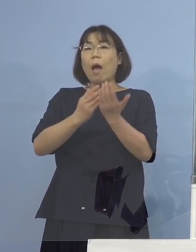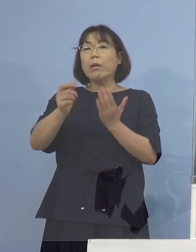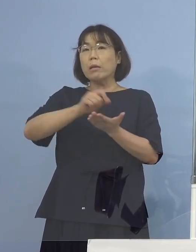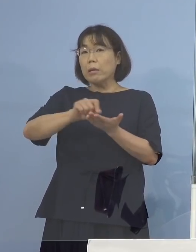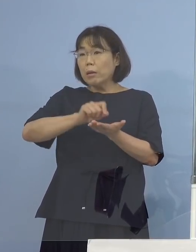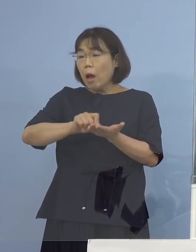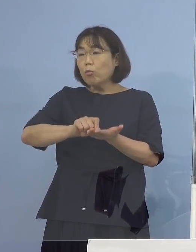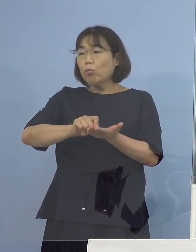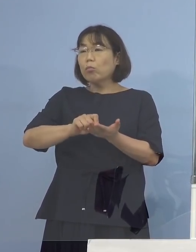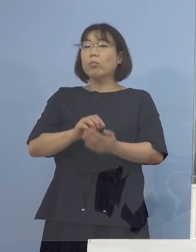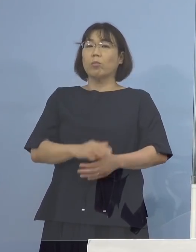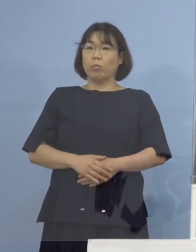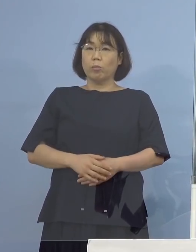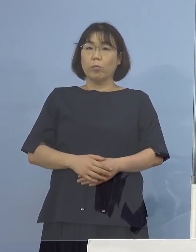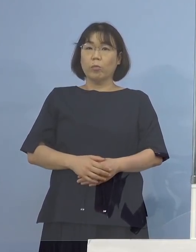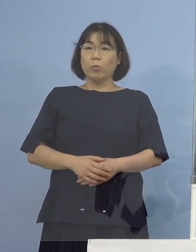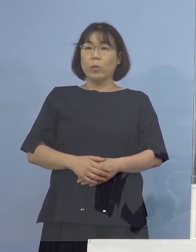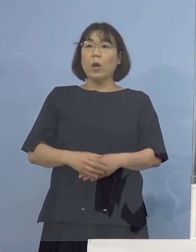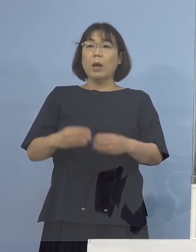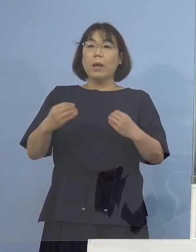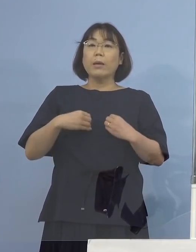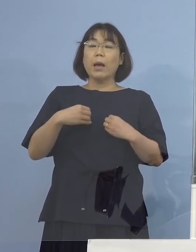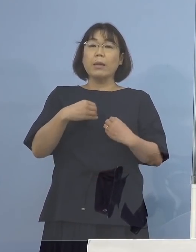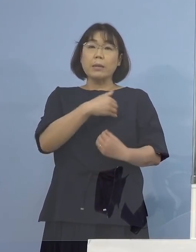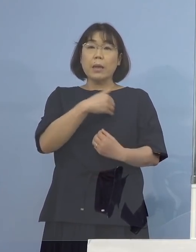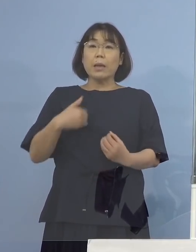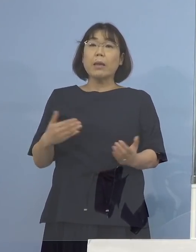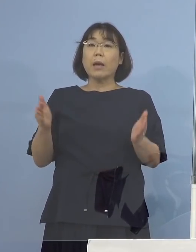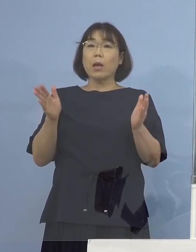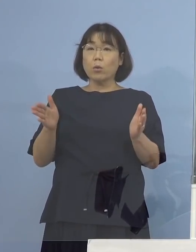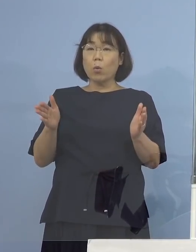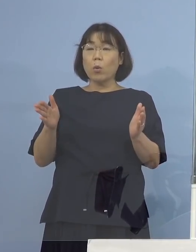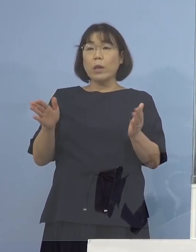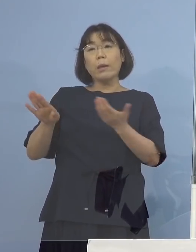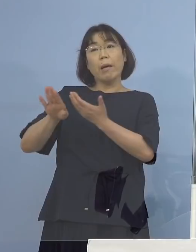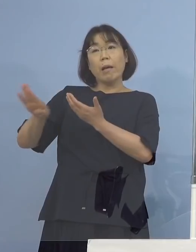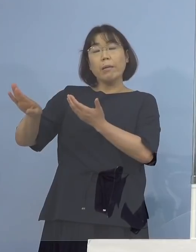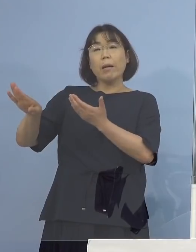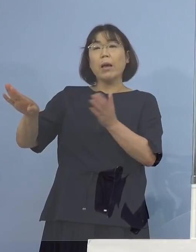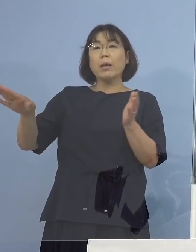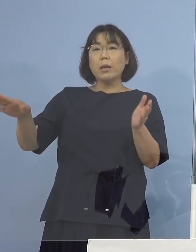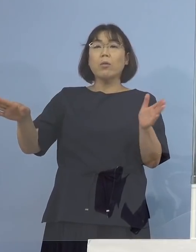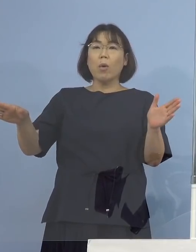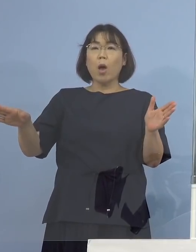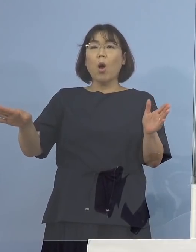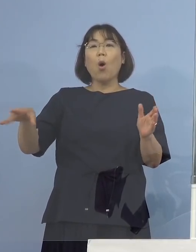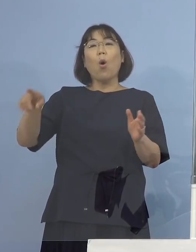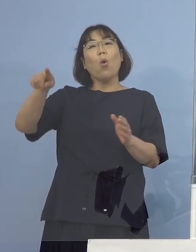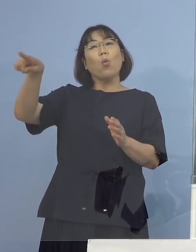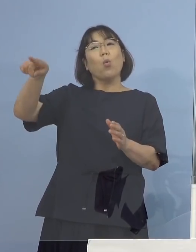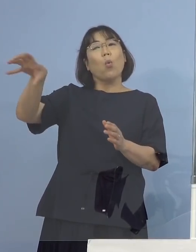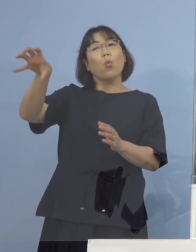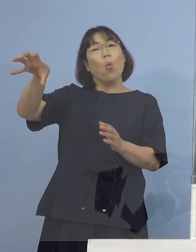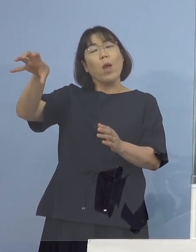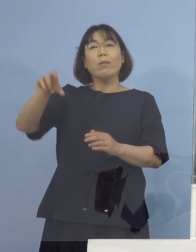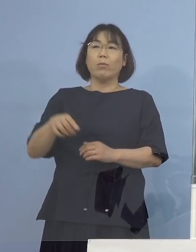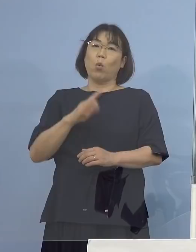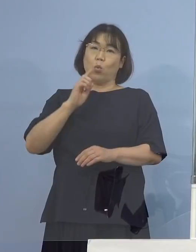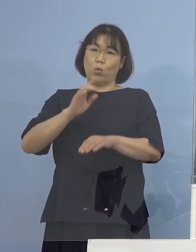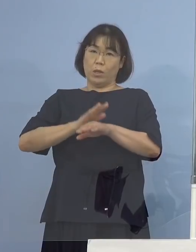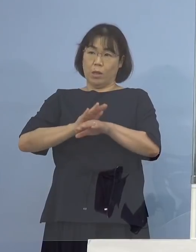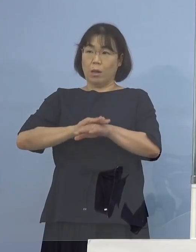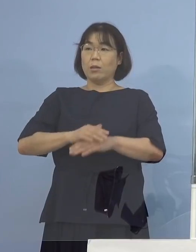そして感染可能期間の外の場合には どこどこ方面という言い方をすると